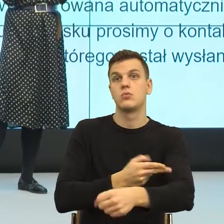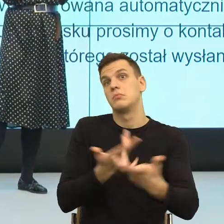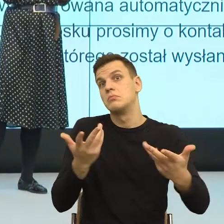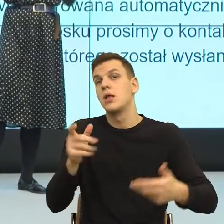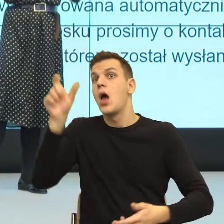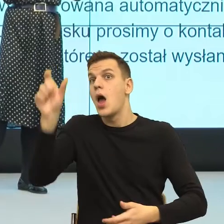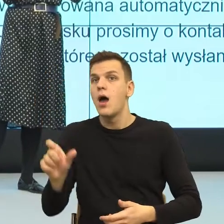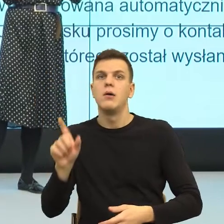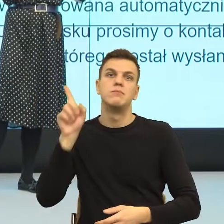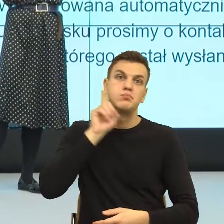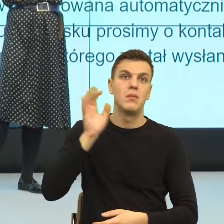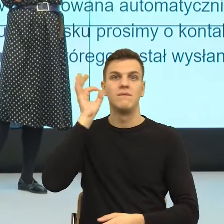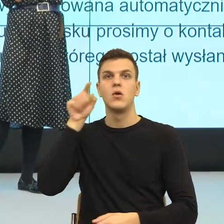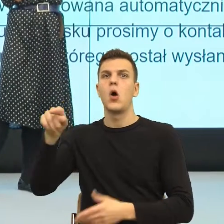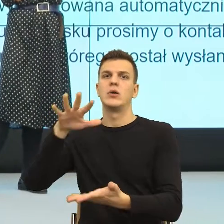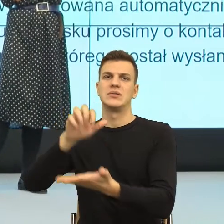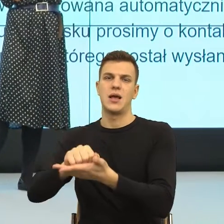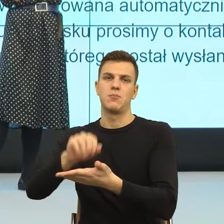Wskazujemy personalnie, konstruujemy scenę.